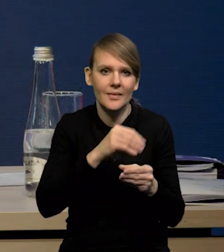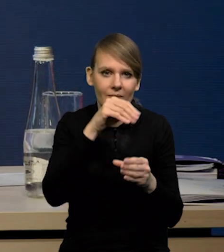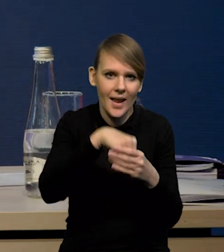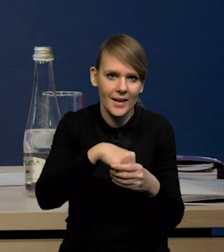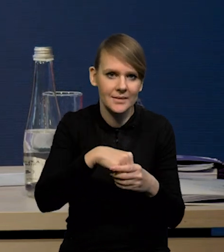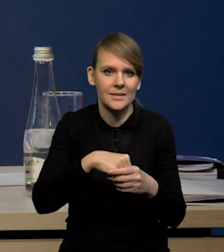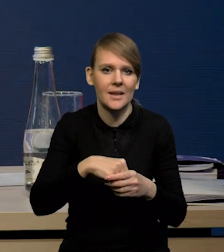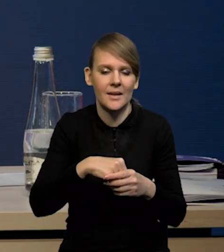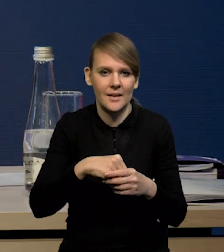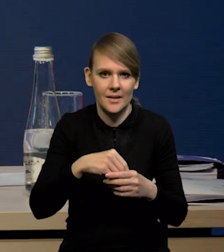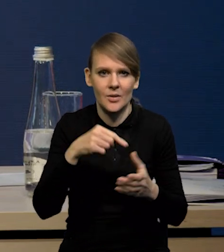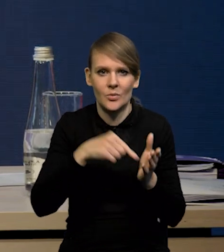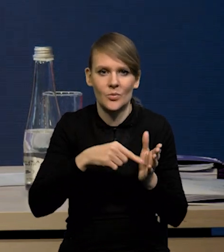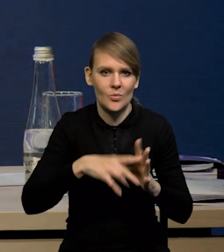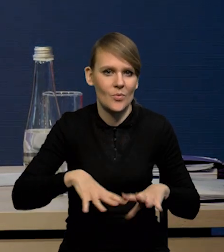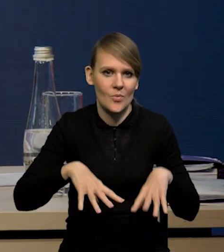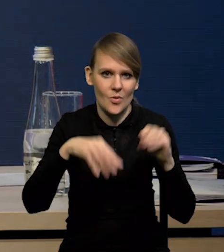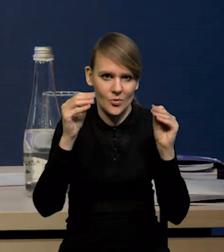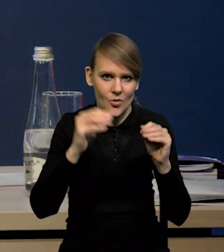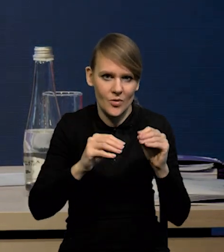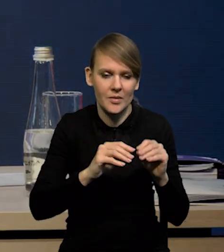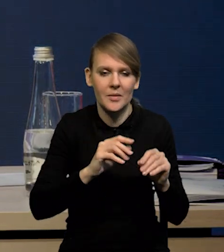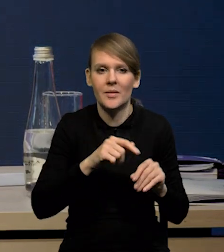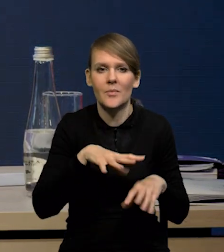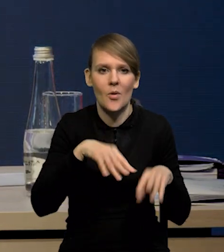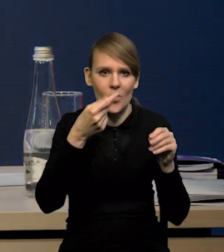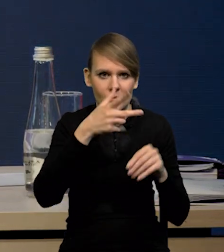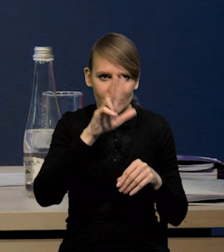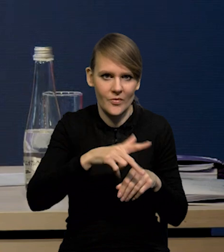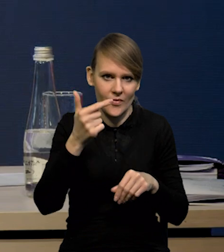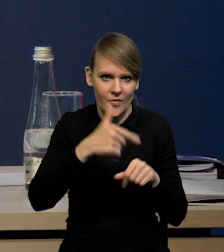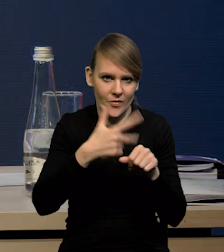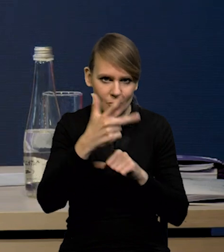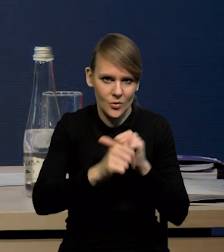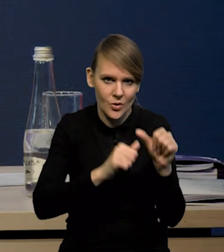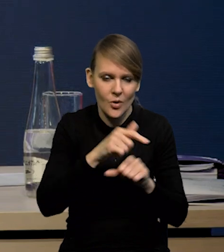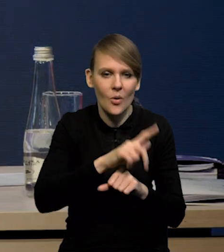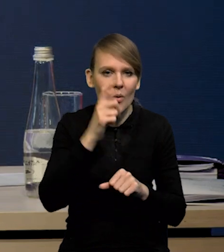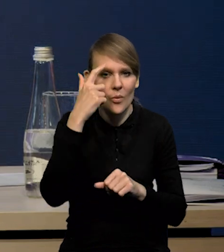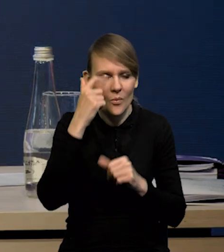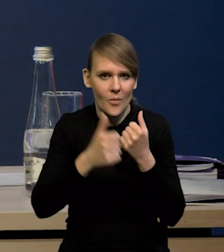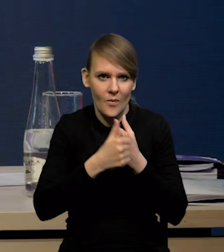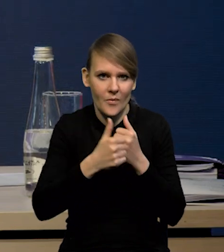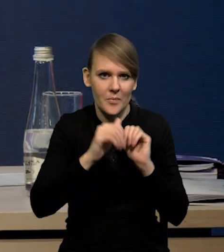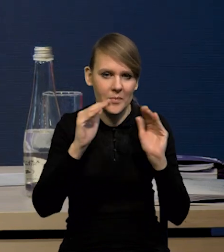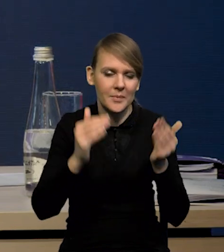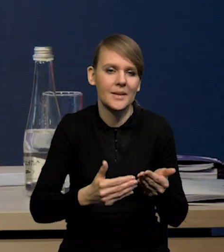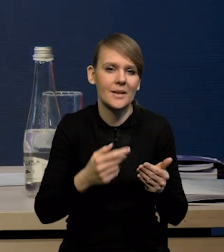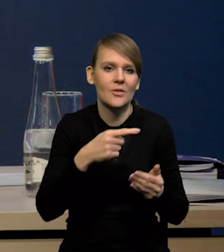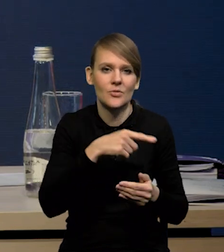czy ten punkt startowy, z którego startujemy w pierwszym kwartale '23 roku, głównie ze względu na niższą dynamikę cen energii,